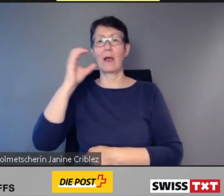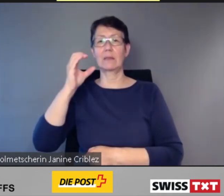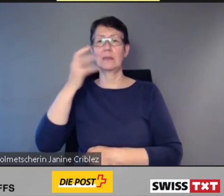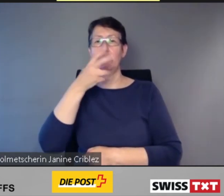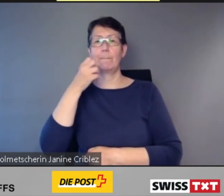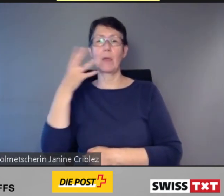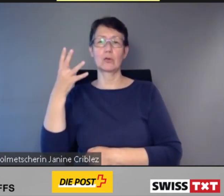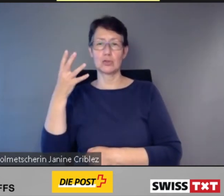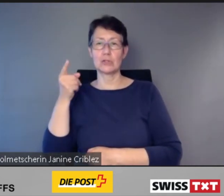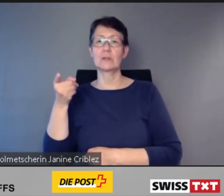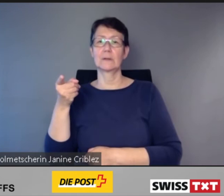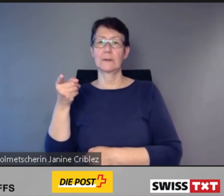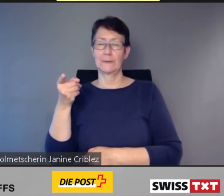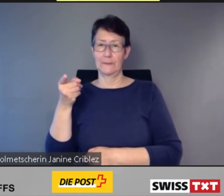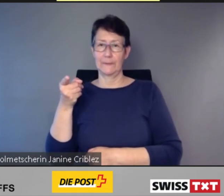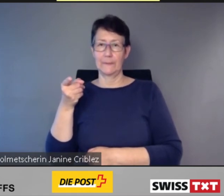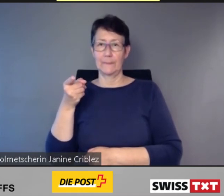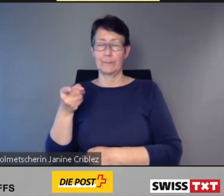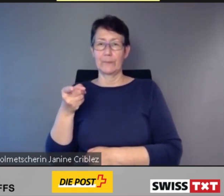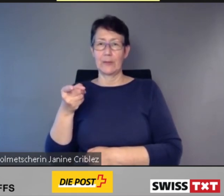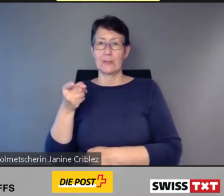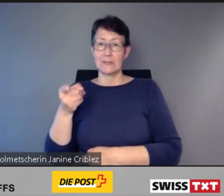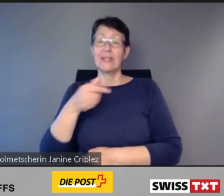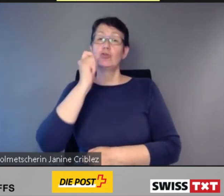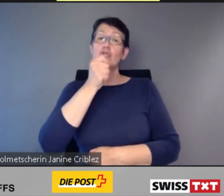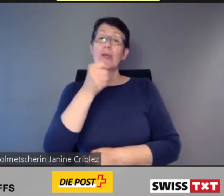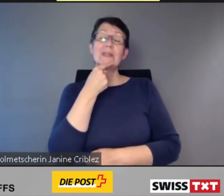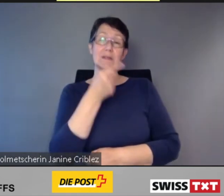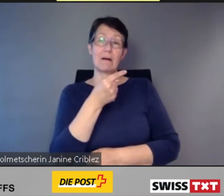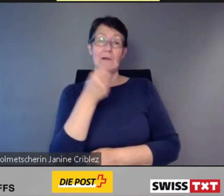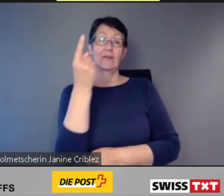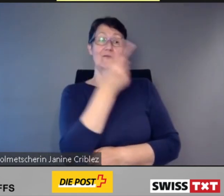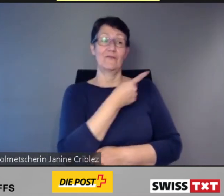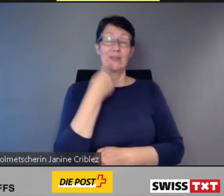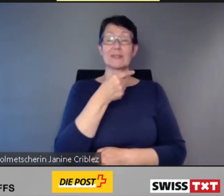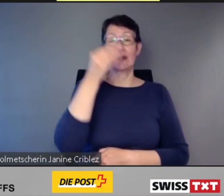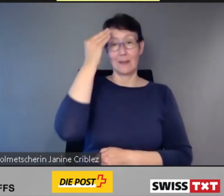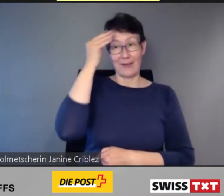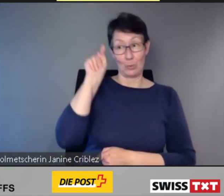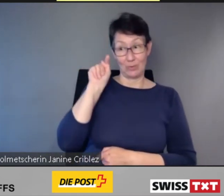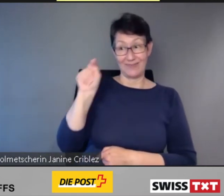dass diese digitale Kundeninformation, die zusammen mit blinden Menschen entwickelt wurde,